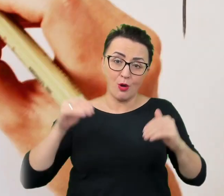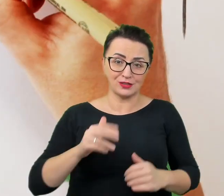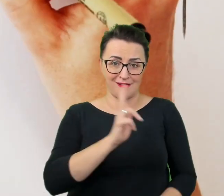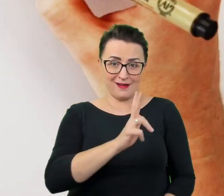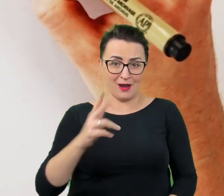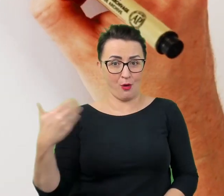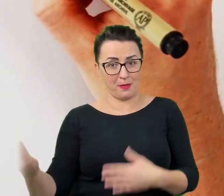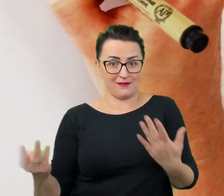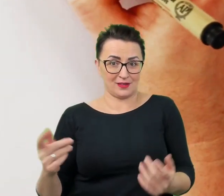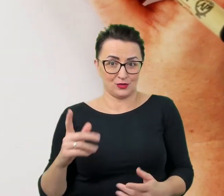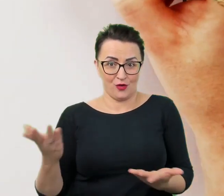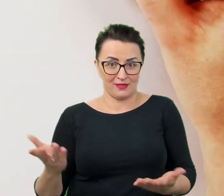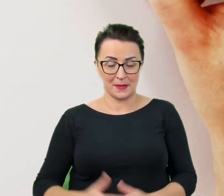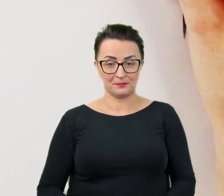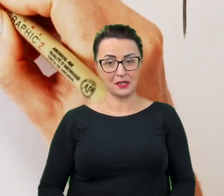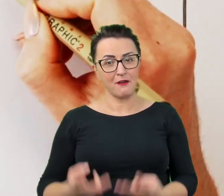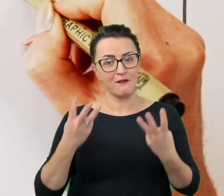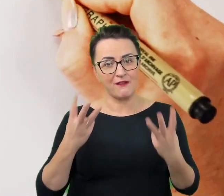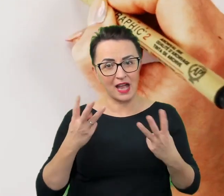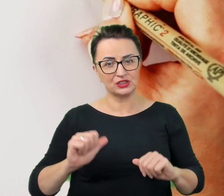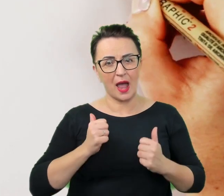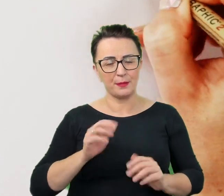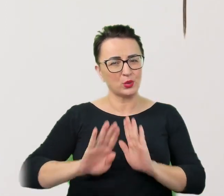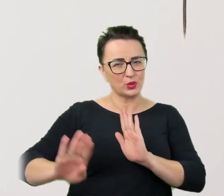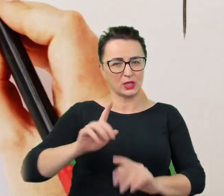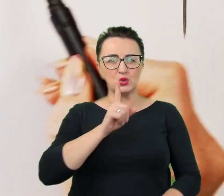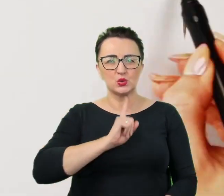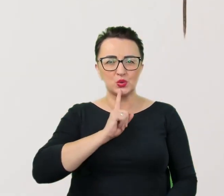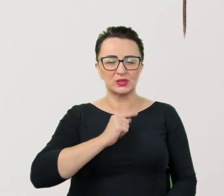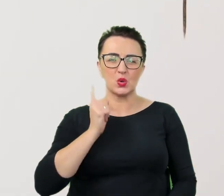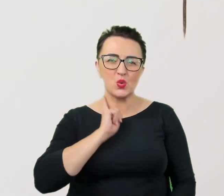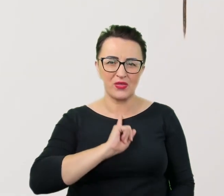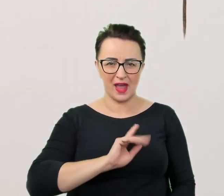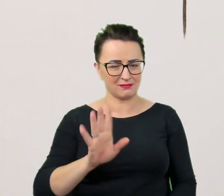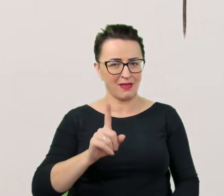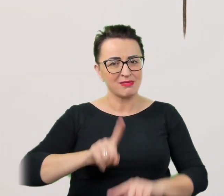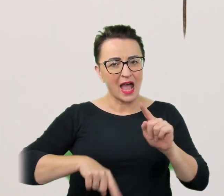Ważne, aby unikać sztuczności i udawania. Naturalność przyda się w nawiązywaniu porozumienia.